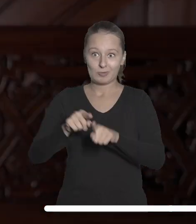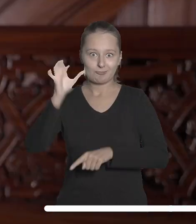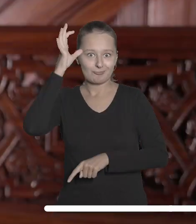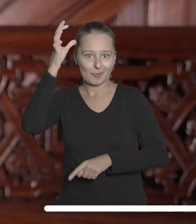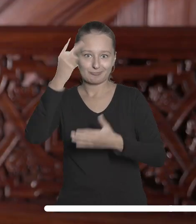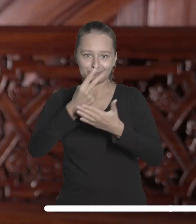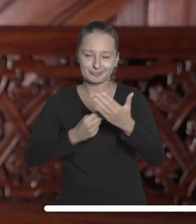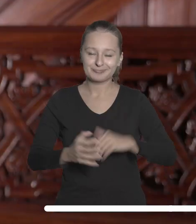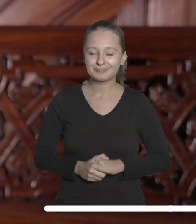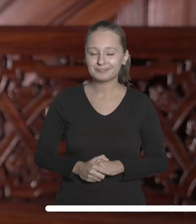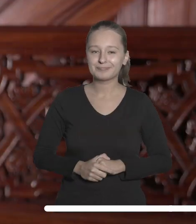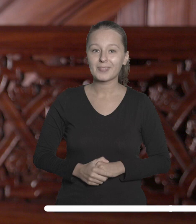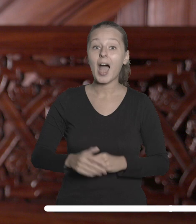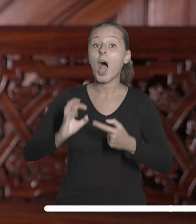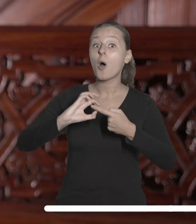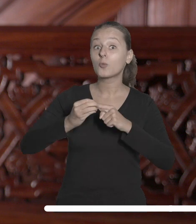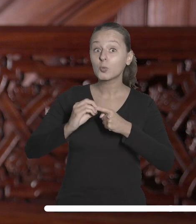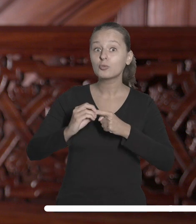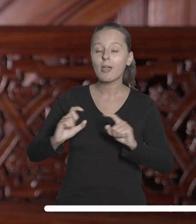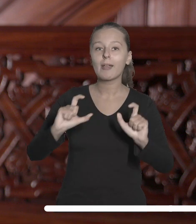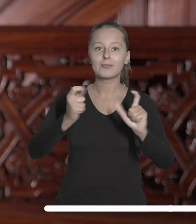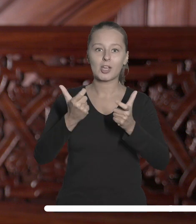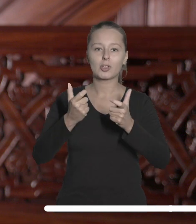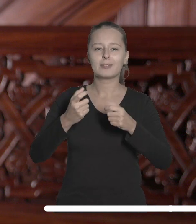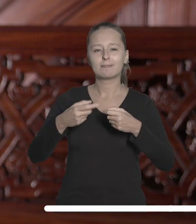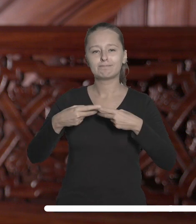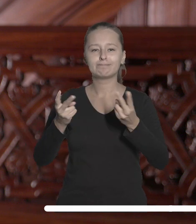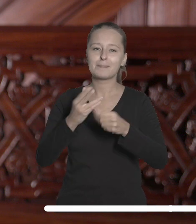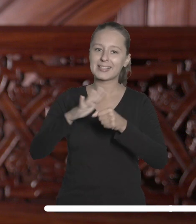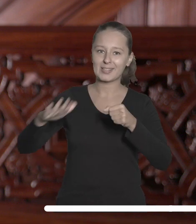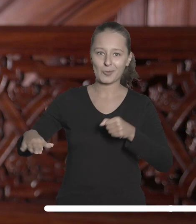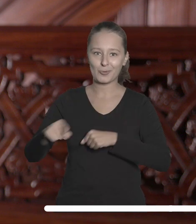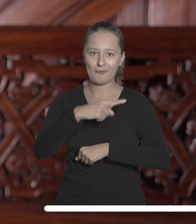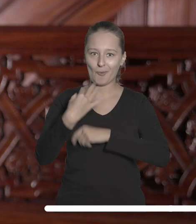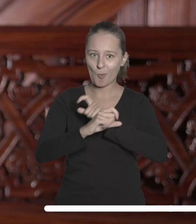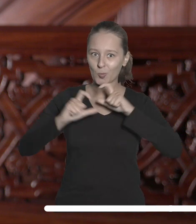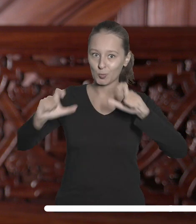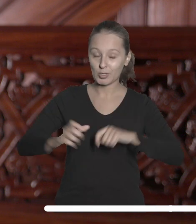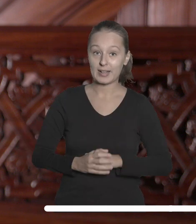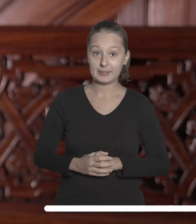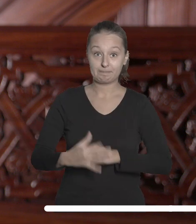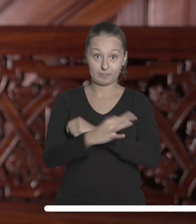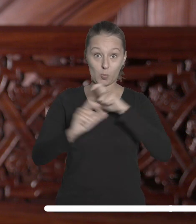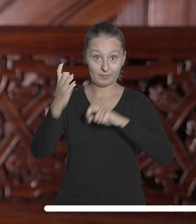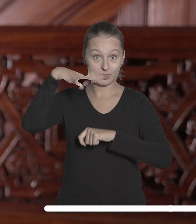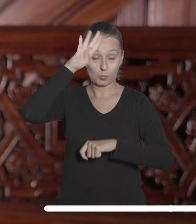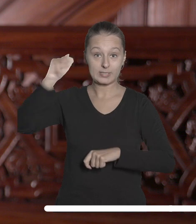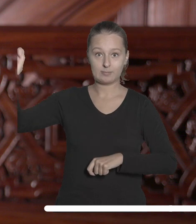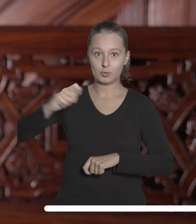W grudniu świętujemy umiędzynarodowienie naszej uczelni. Wówczas będziemy gościć na UŁ przedstawicieli sieci UNIC.